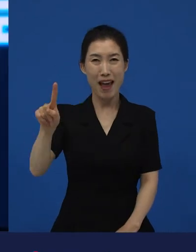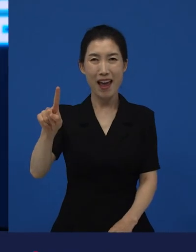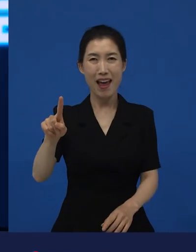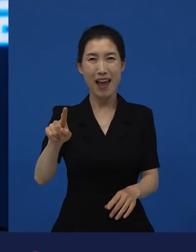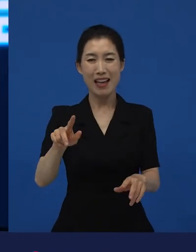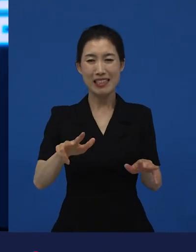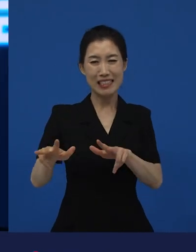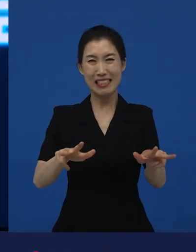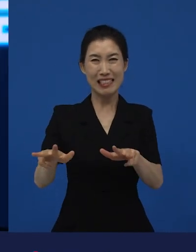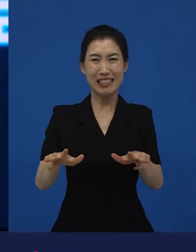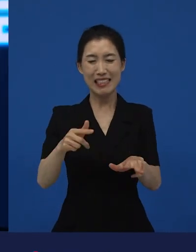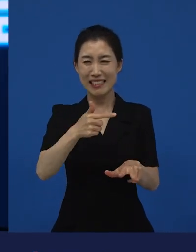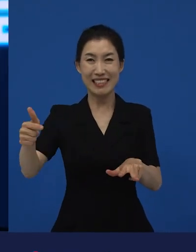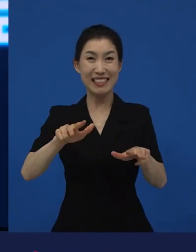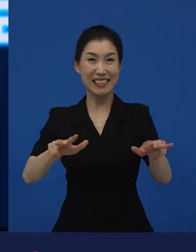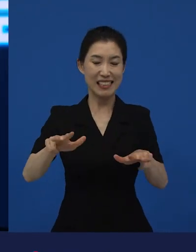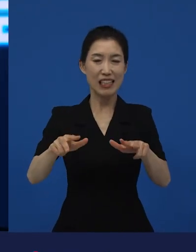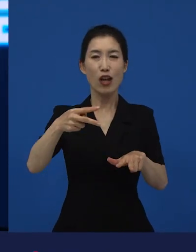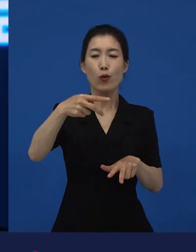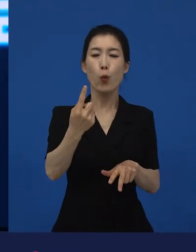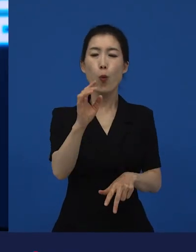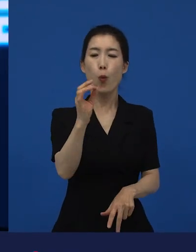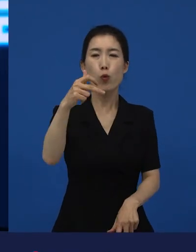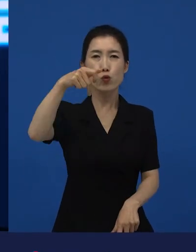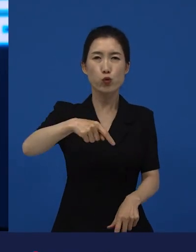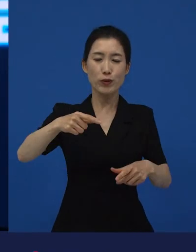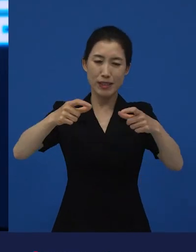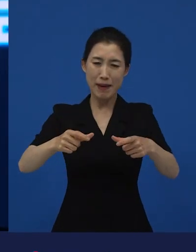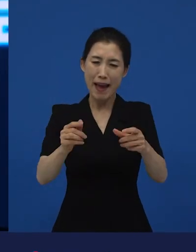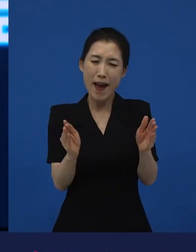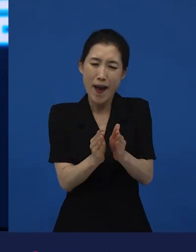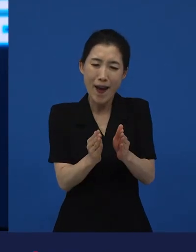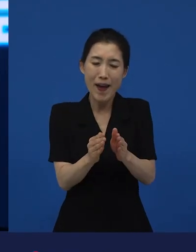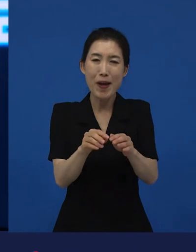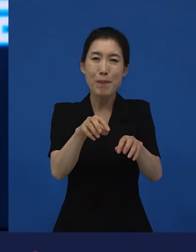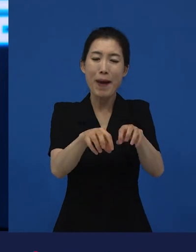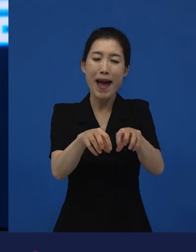도호쿠 지방에 있는 작은 마을에서 출발한 이야기